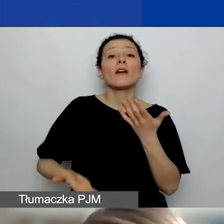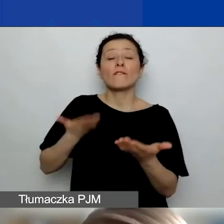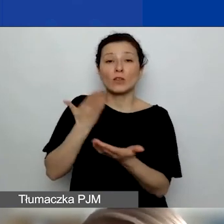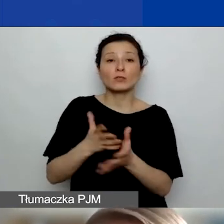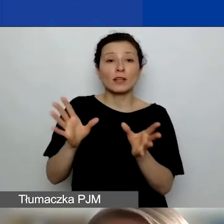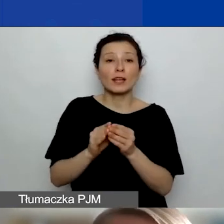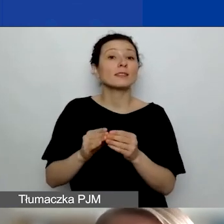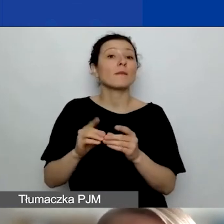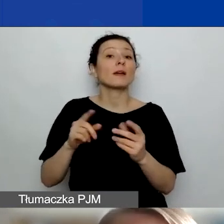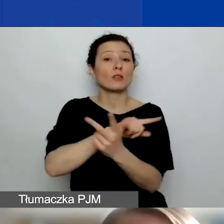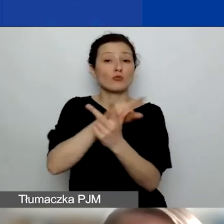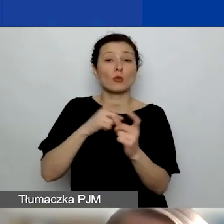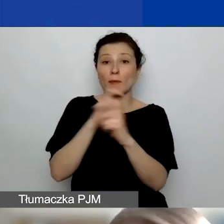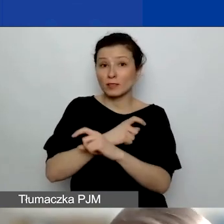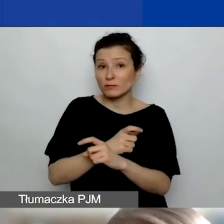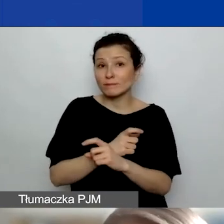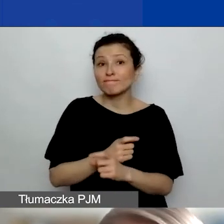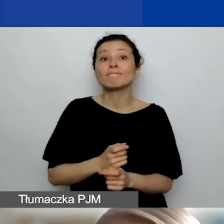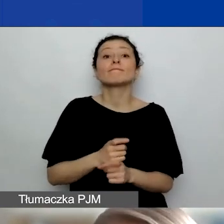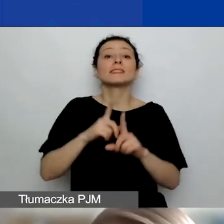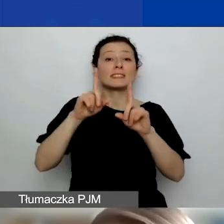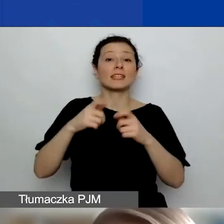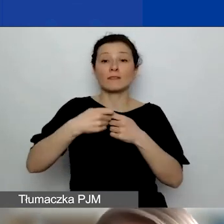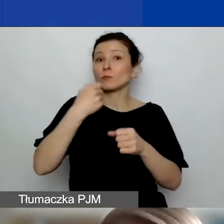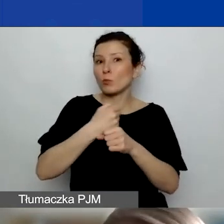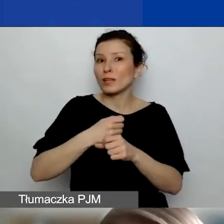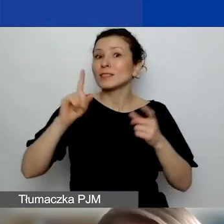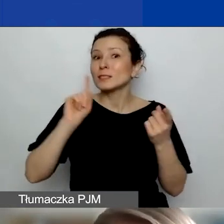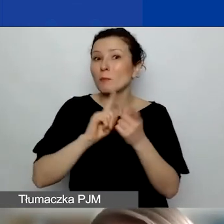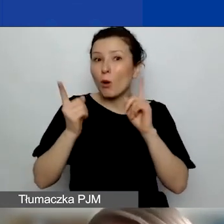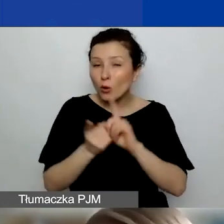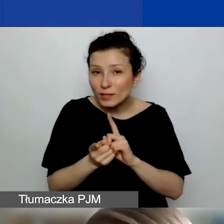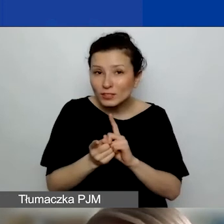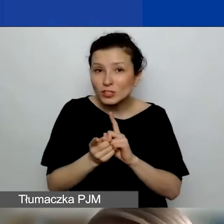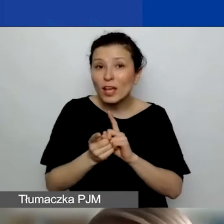nawiązać taką współpracę, spotkać się, żeby taki wniosek przedyskutować, wymyśleć